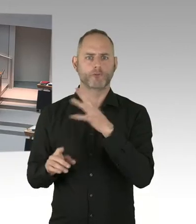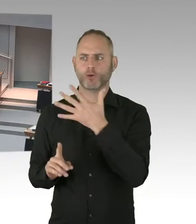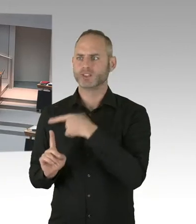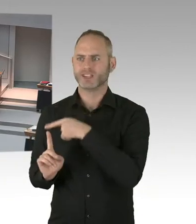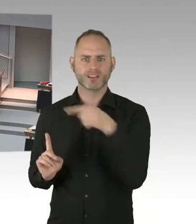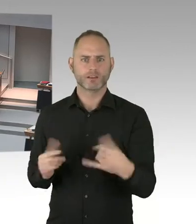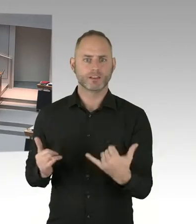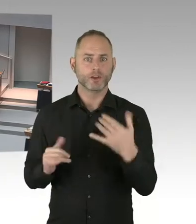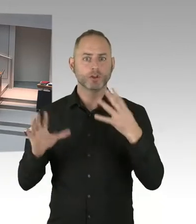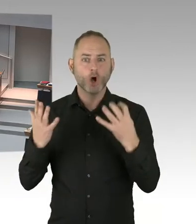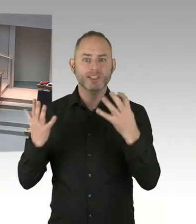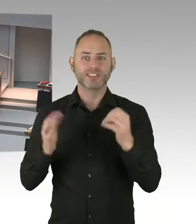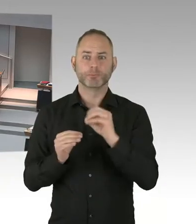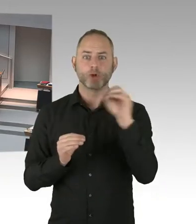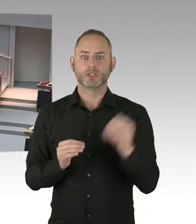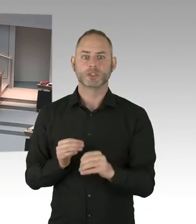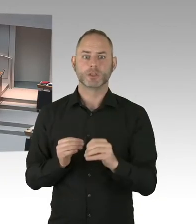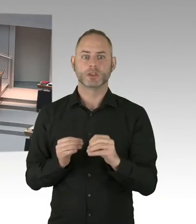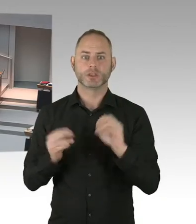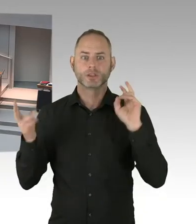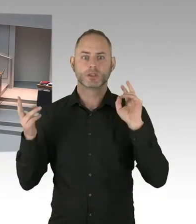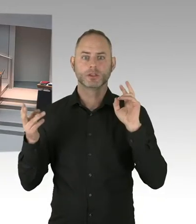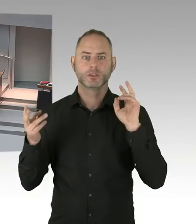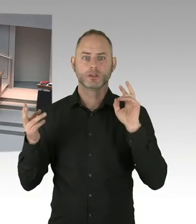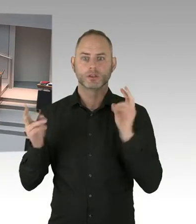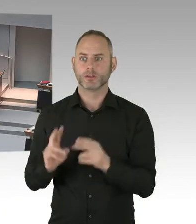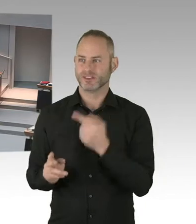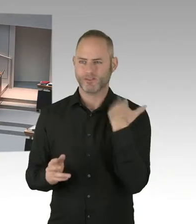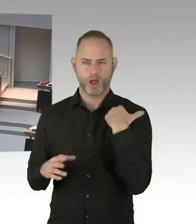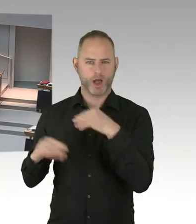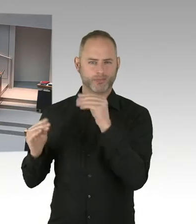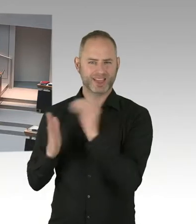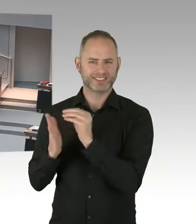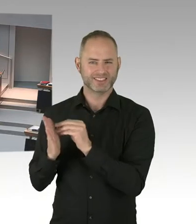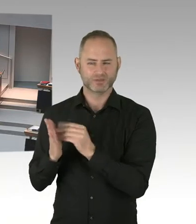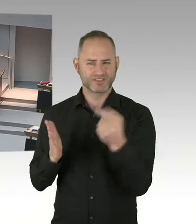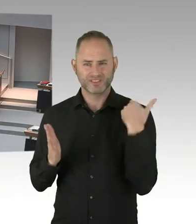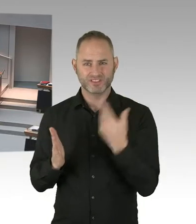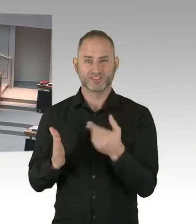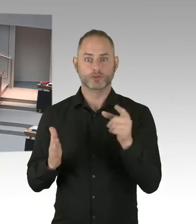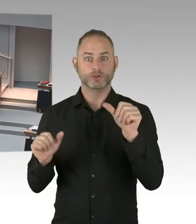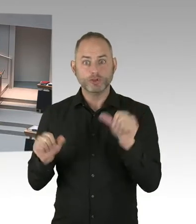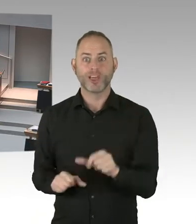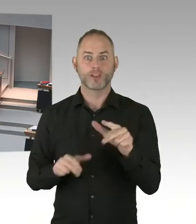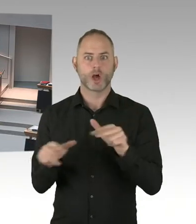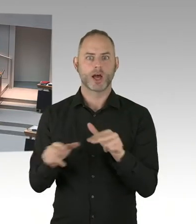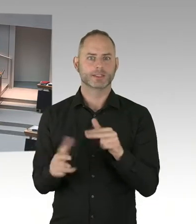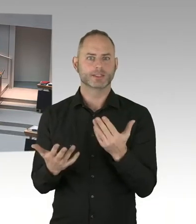Sondern über Wochen, möglicherweise bald Monate, in der Ankunftsstelle verharren müssen.